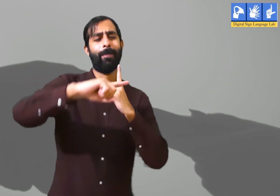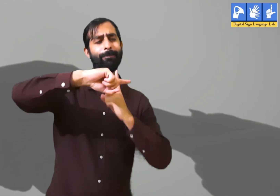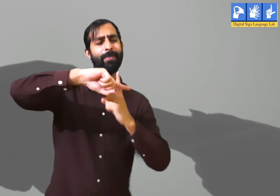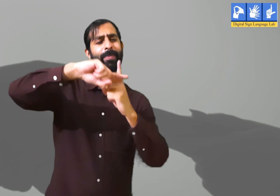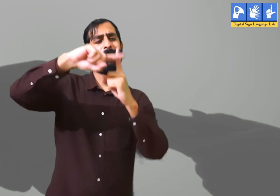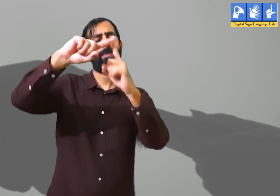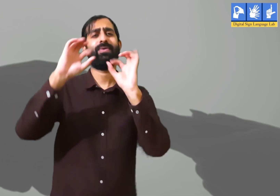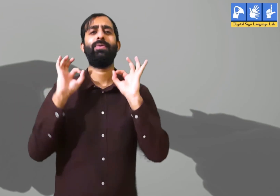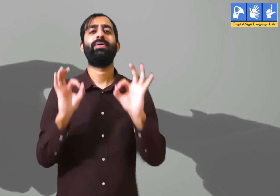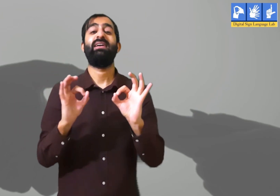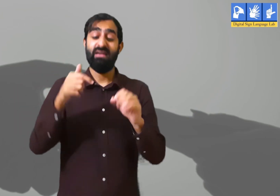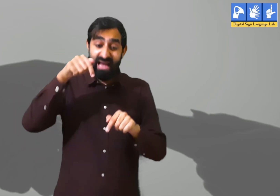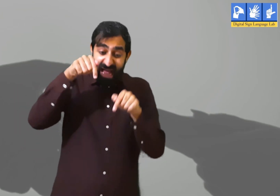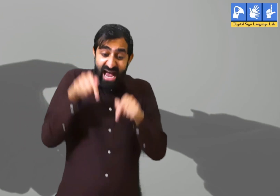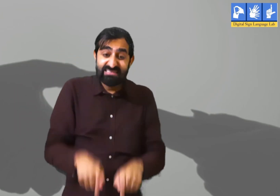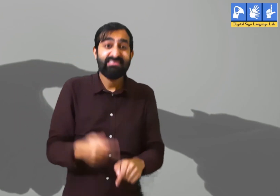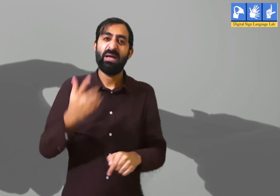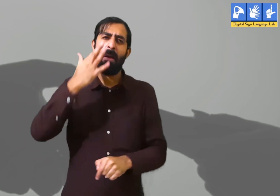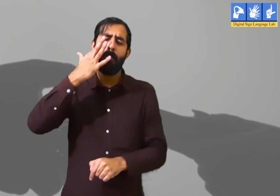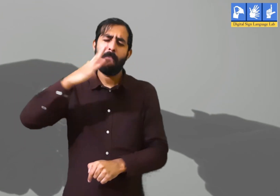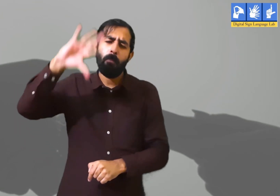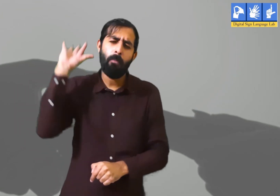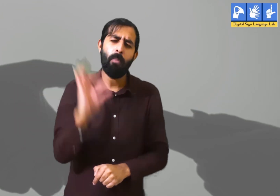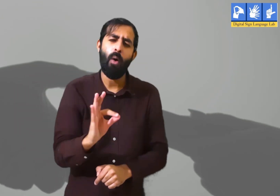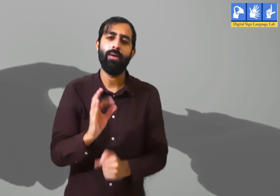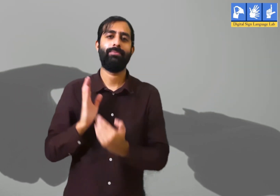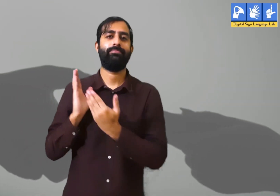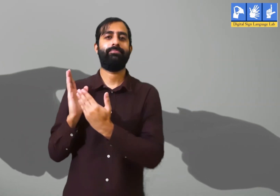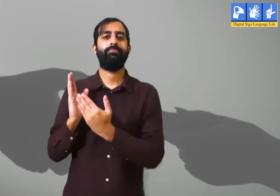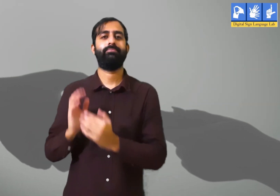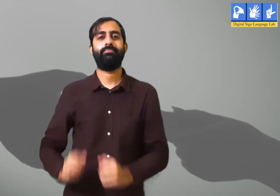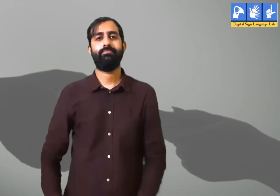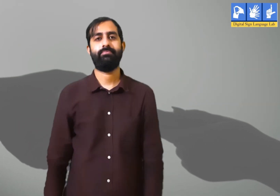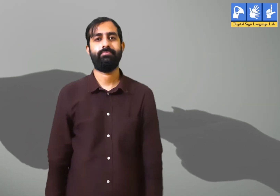इसलिए वर्तमान समय में ही सकारात्मक विचार रखते हुए कार्य करना बहुत ज़रूरी हैं।